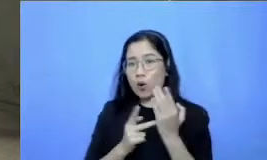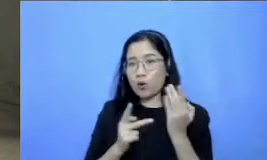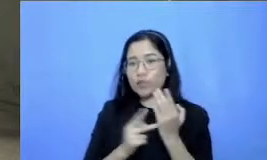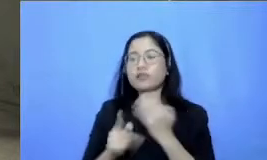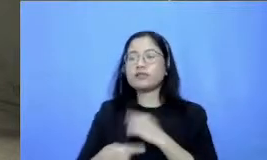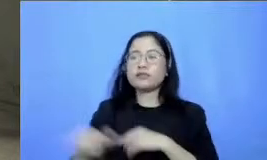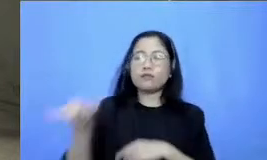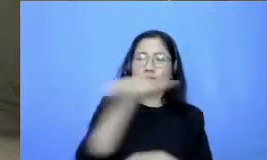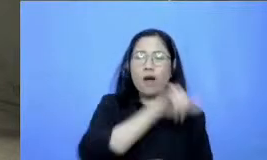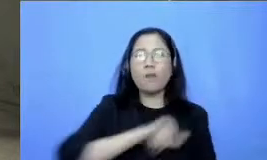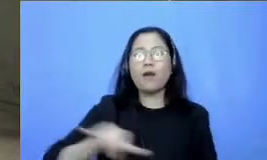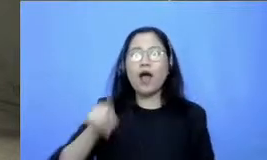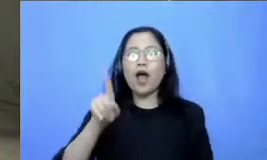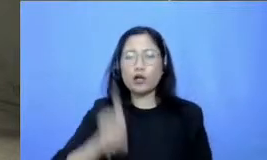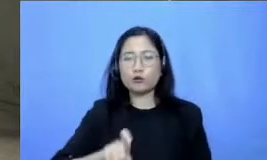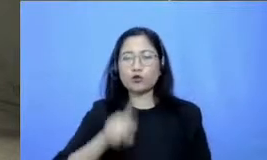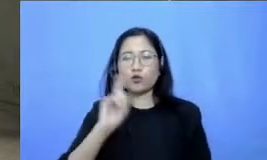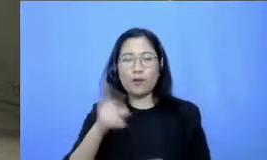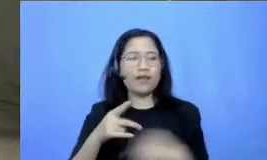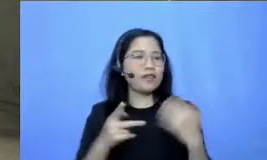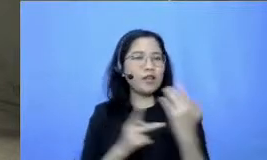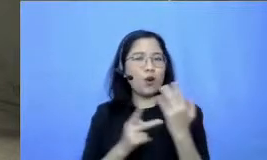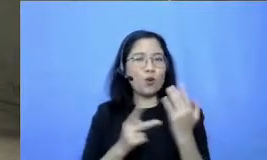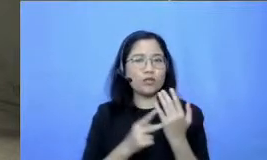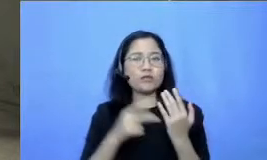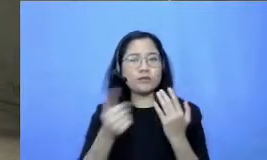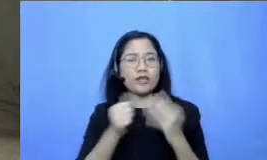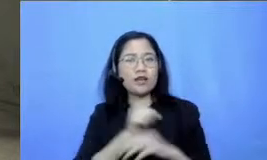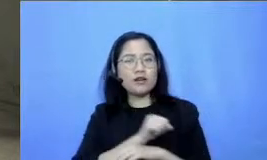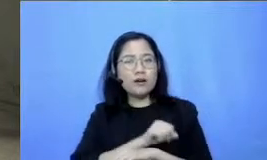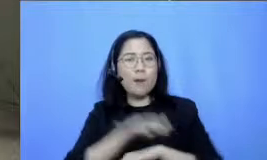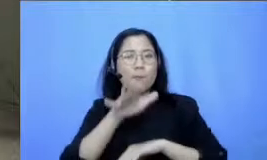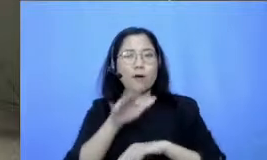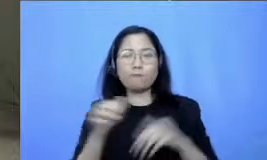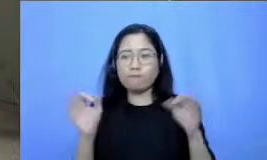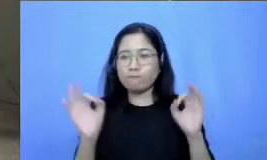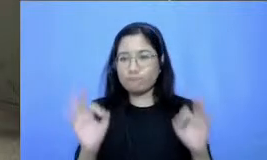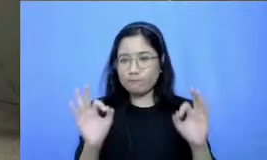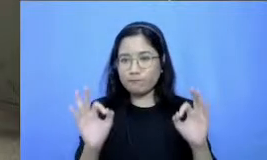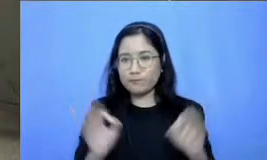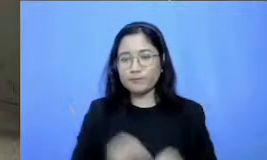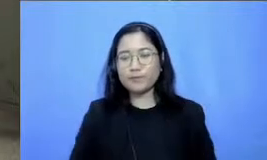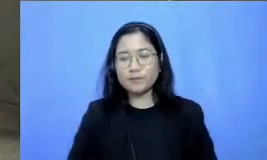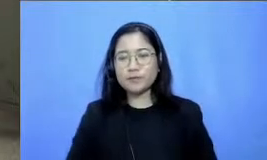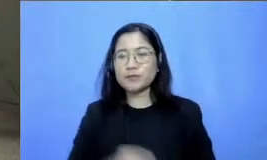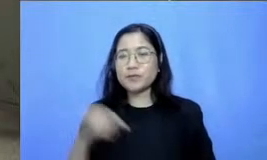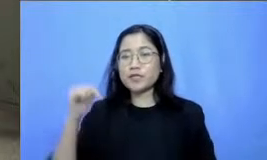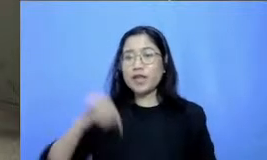yang sangat memberikan dampak yang baik Nah karena kita sekarang ini memang lebih tidak sendiri Bapak